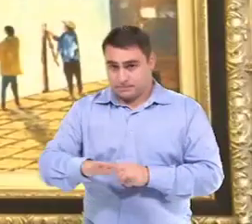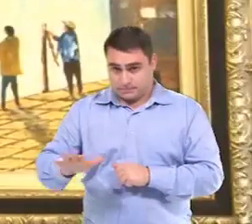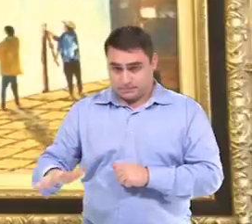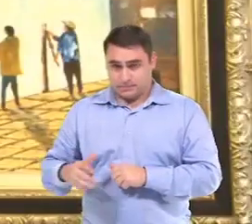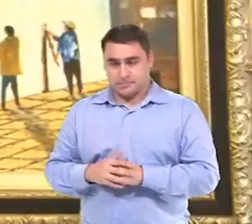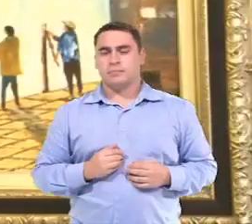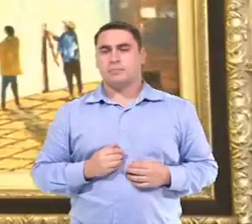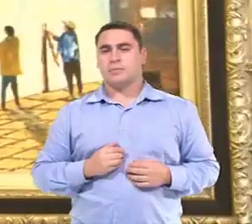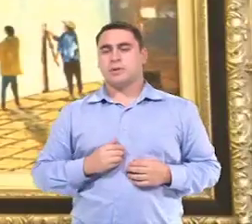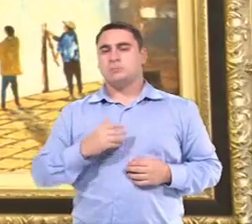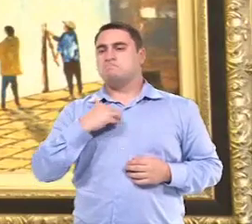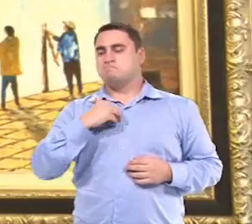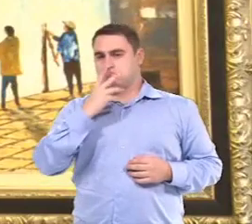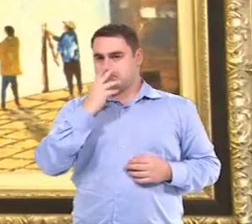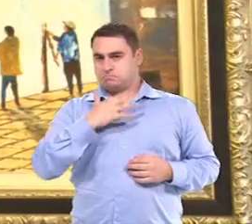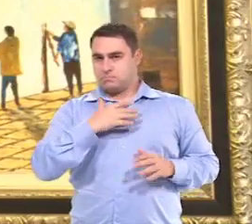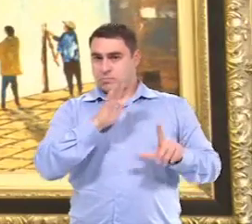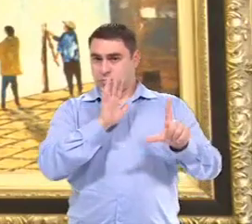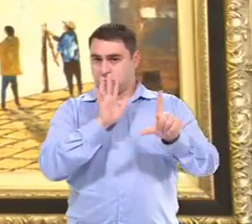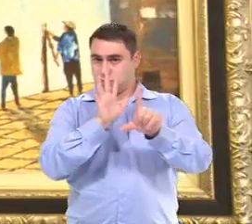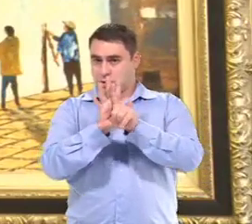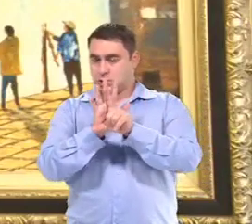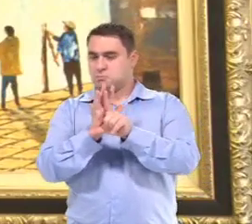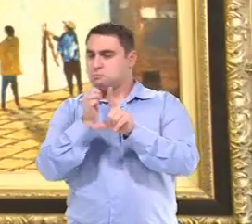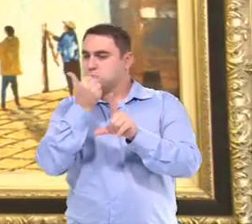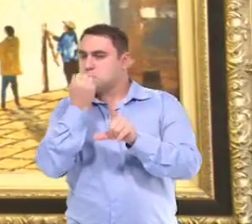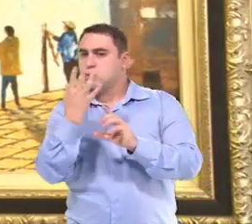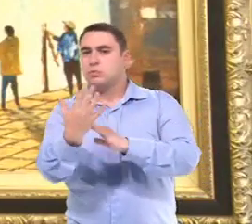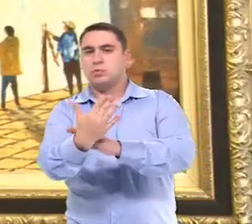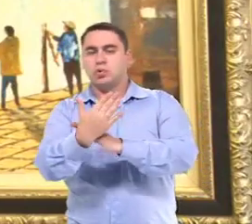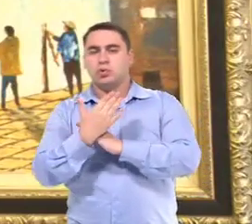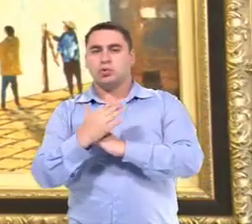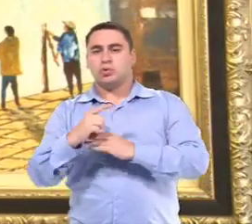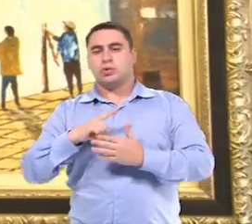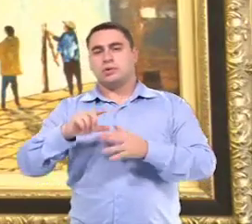Eu acho que com a legislação, é...chegaram mais recursos, né?